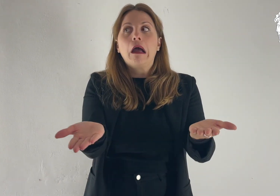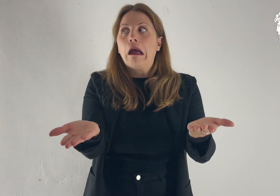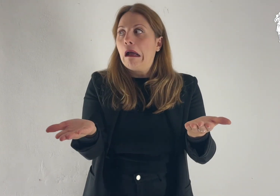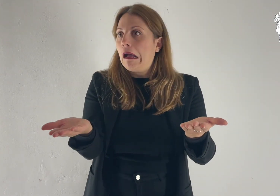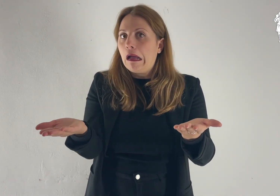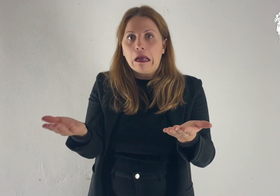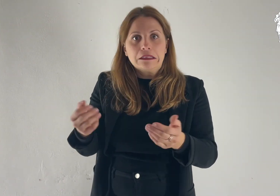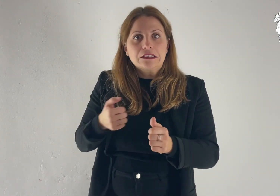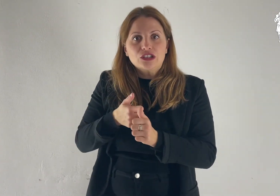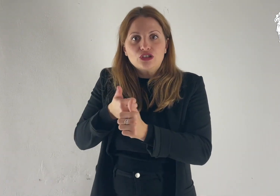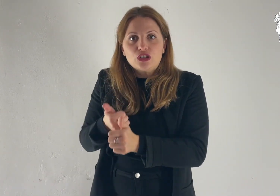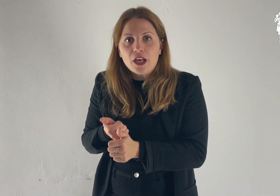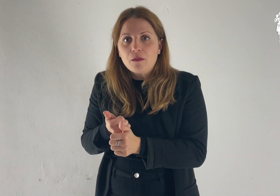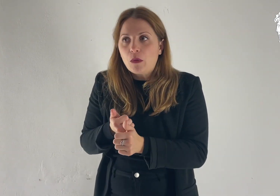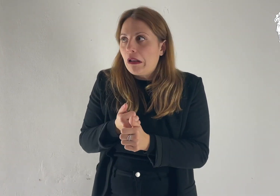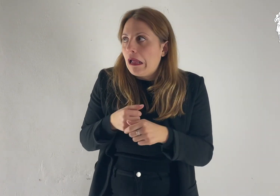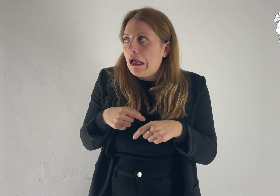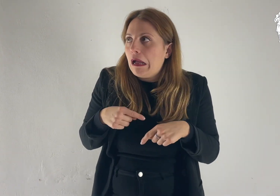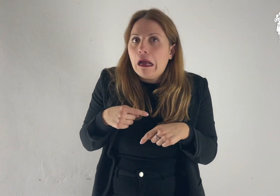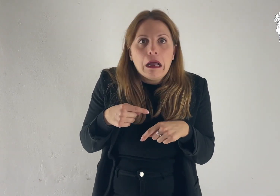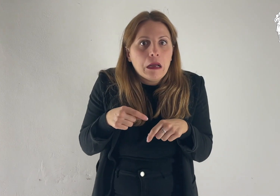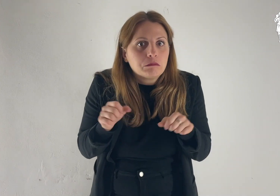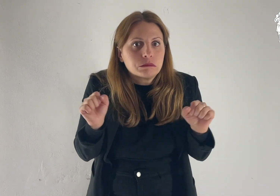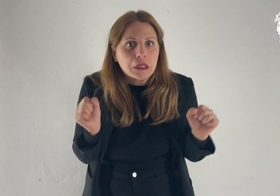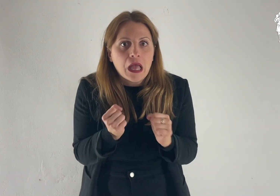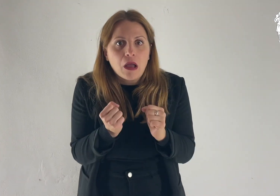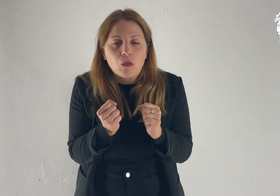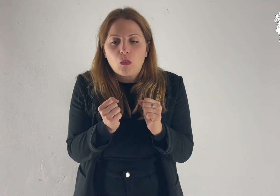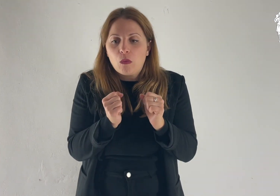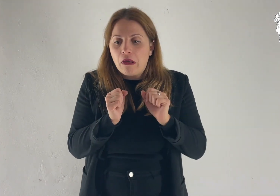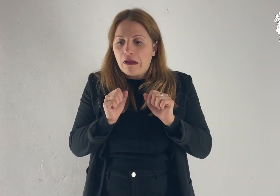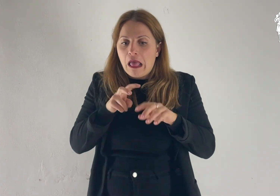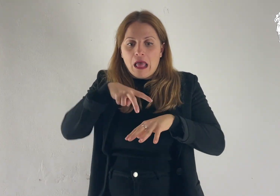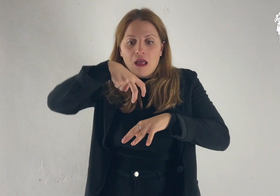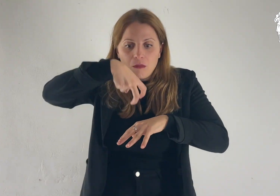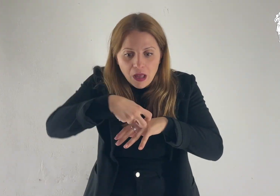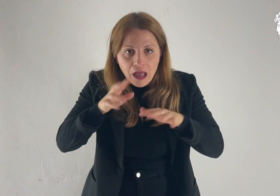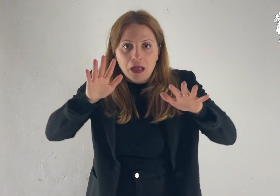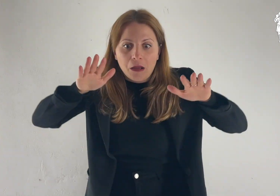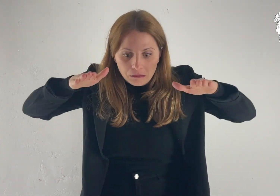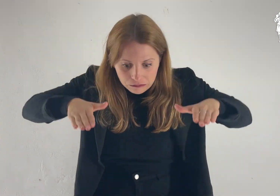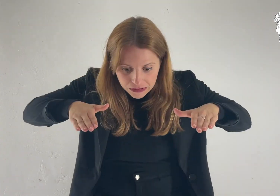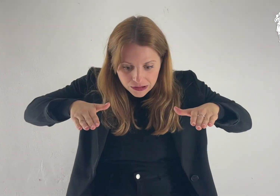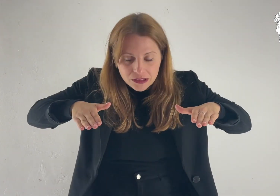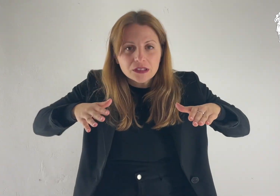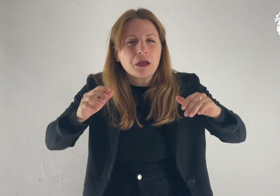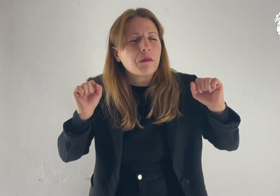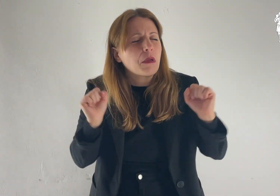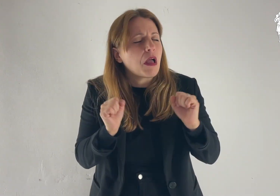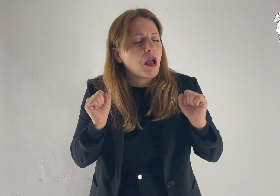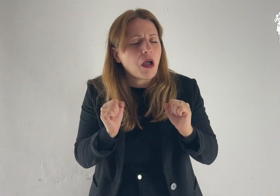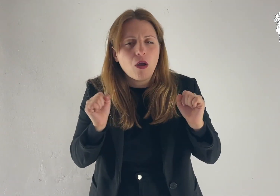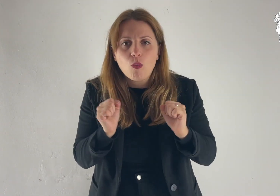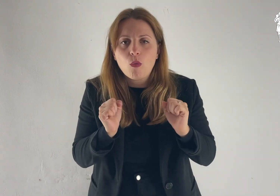All'udire ciò, i discepoli caddero con la faccia a terra e furono presi da grande timore.